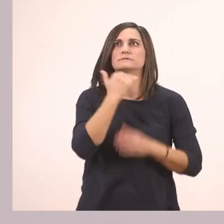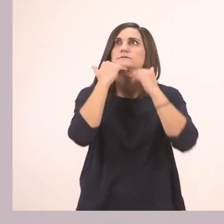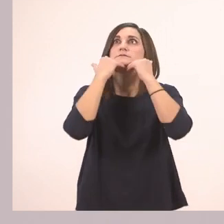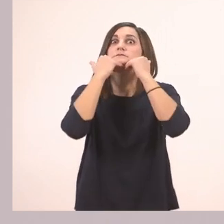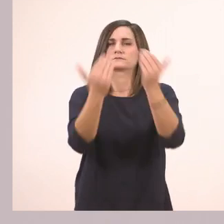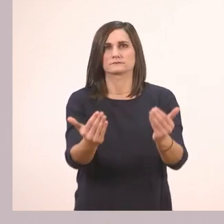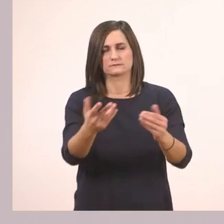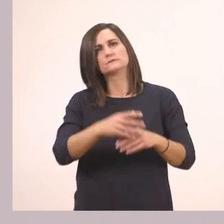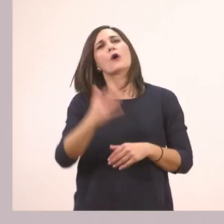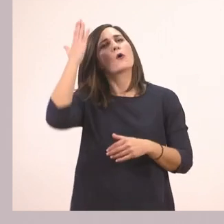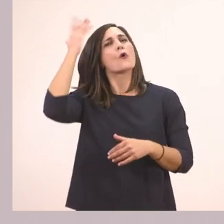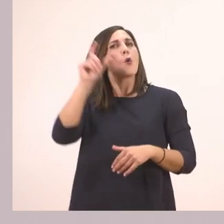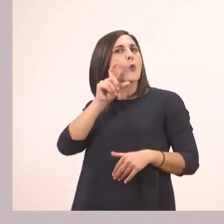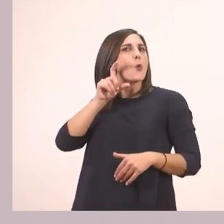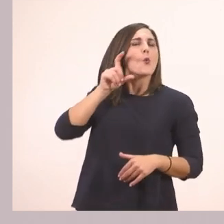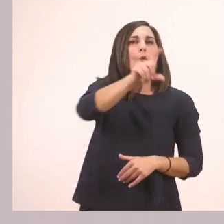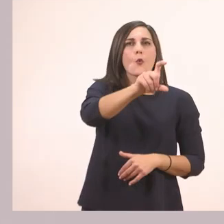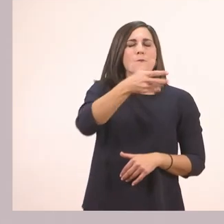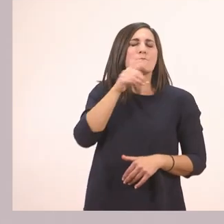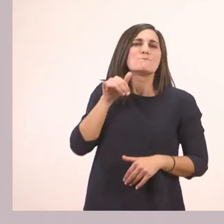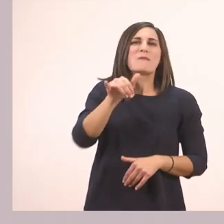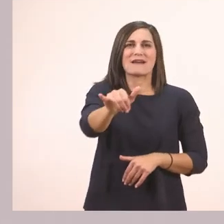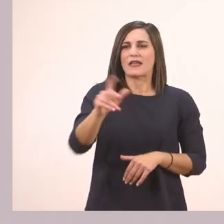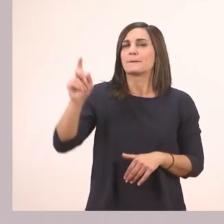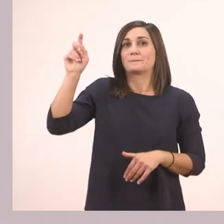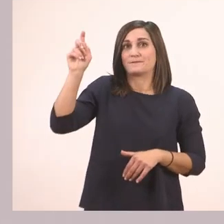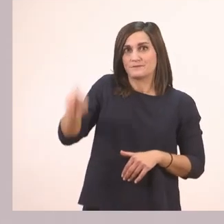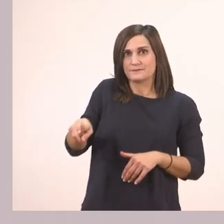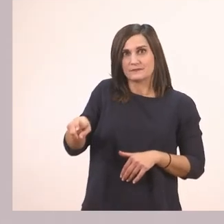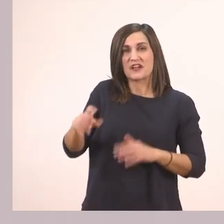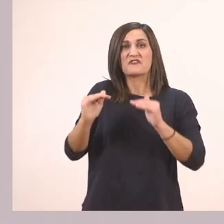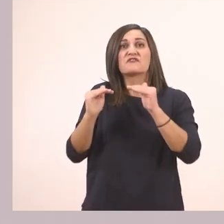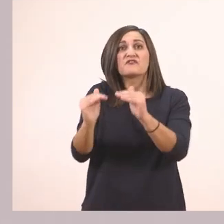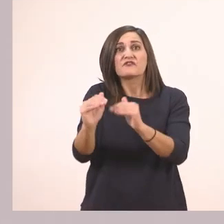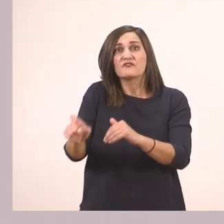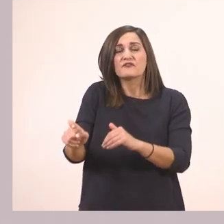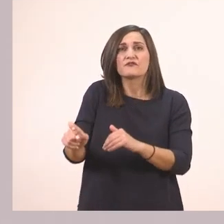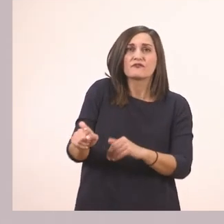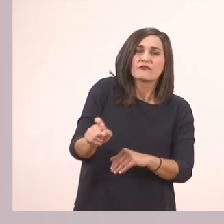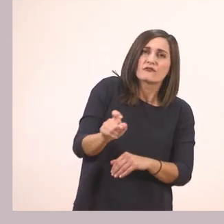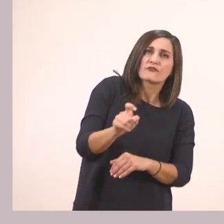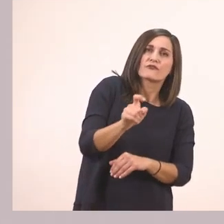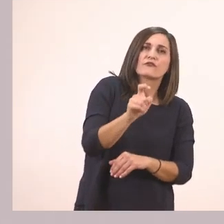Παίρνω με το ποντίκι, το πατάω, και το κρατάω πατημένο μέχρι να το πάω εκεί που θέλω.